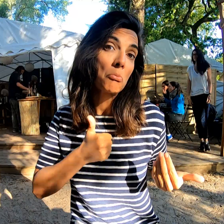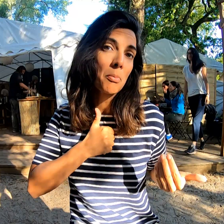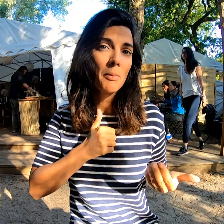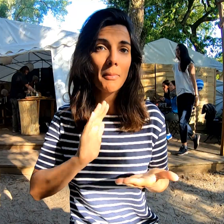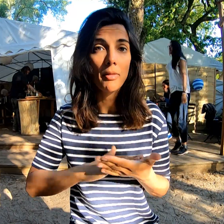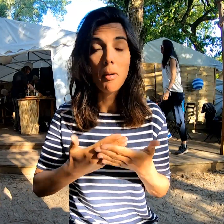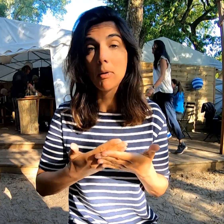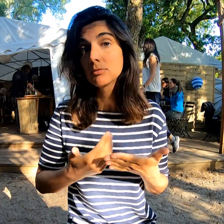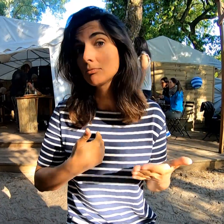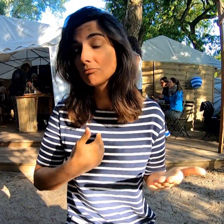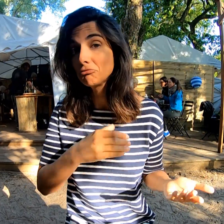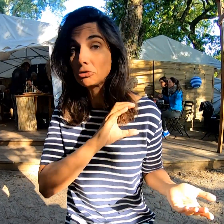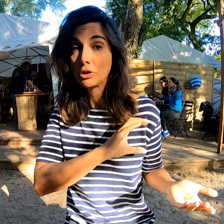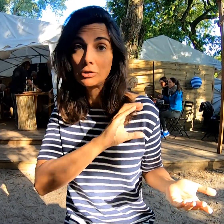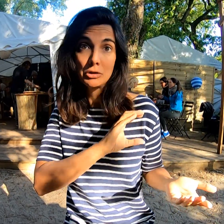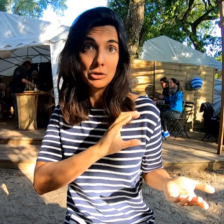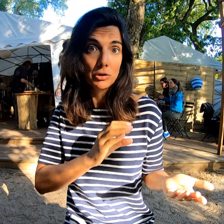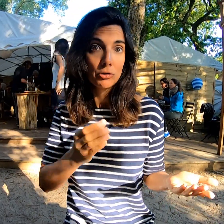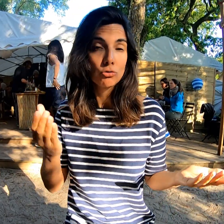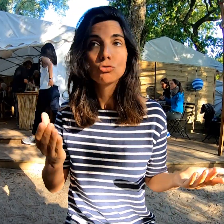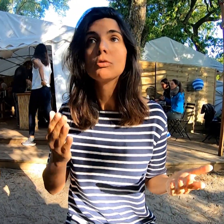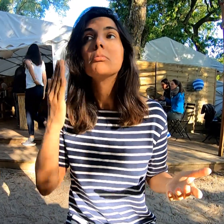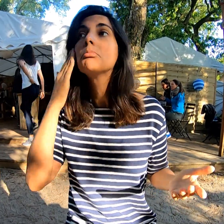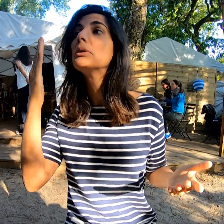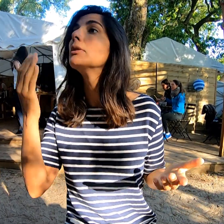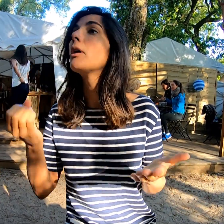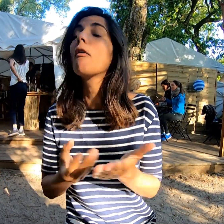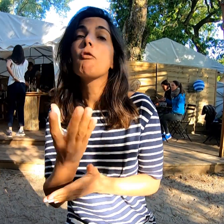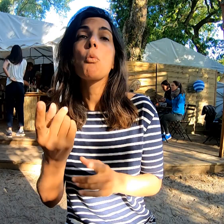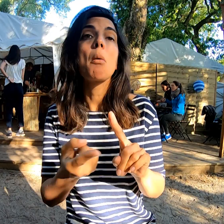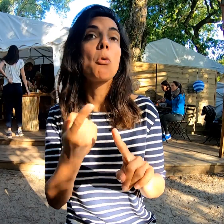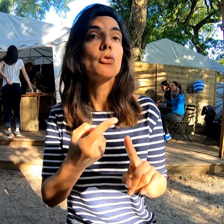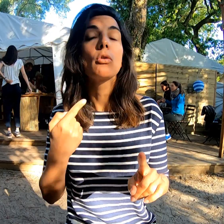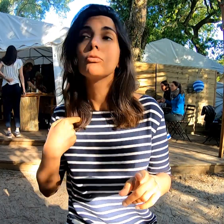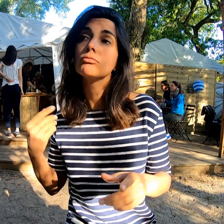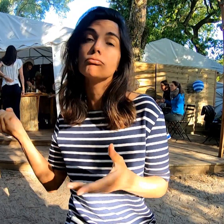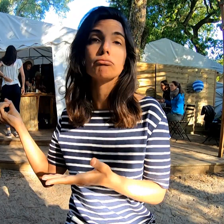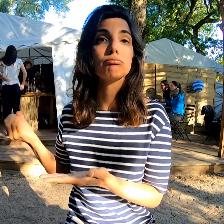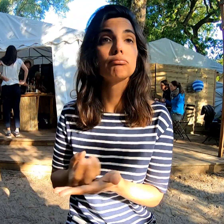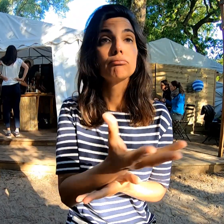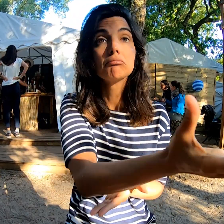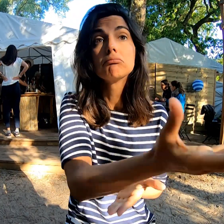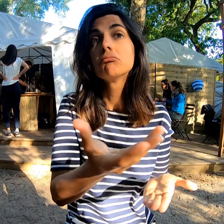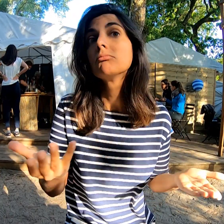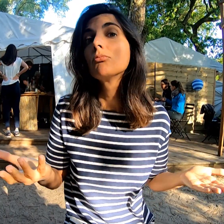Je suis interprète donc s'il y avait une information importante, j'étais là pour la transmettre.